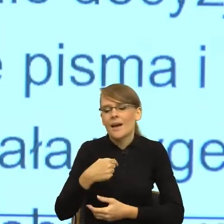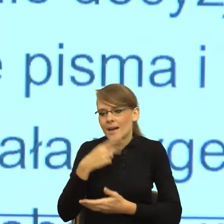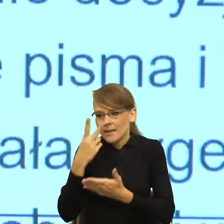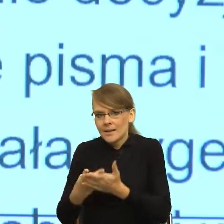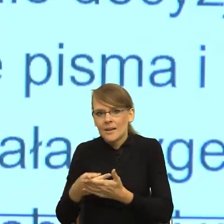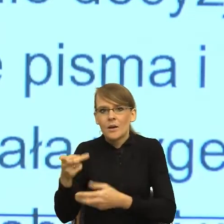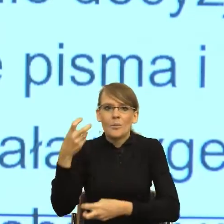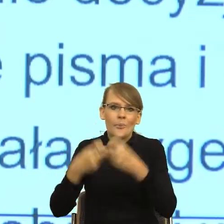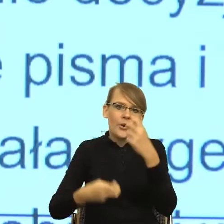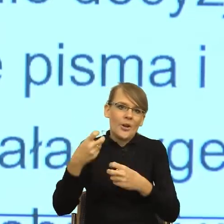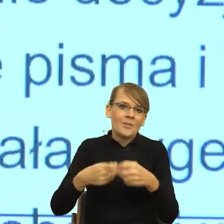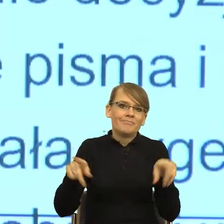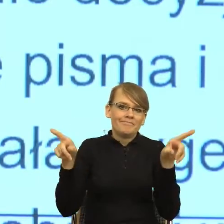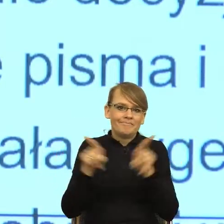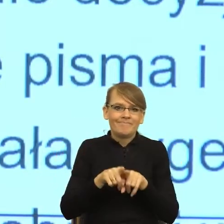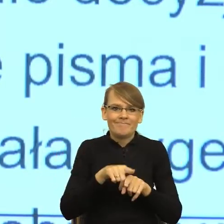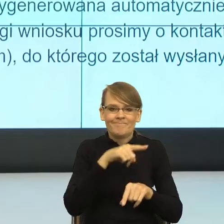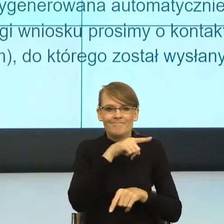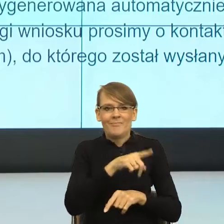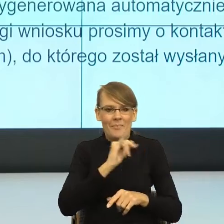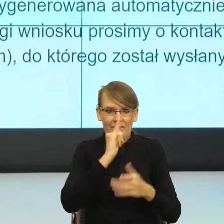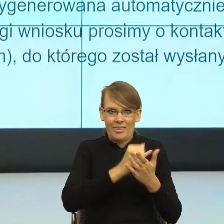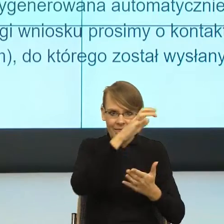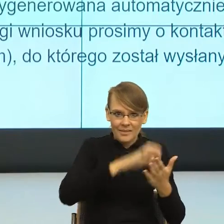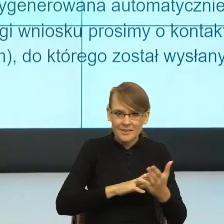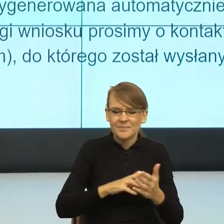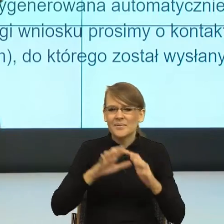Mianowicie było bardzo wiele informacji zbędnych z punktu widzenia